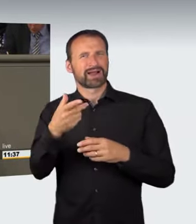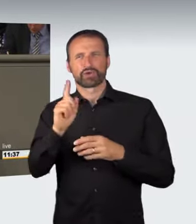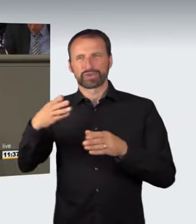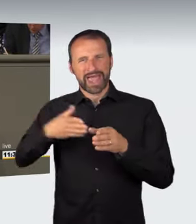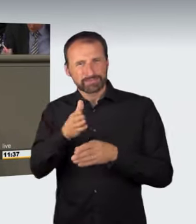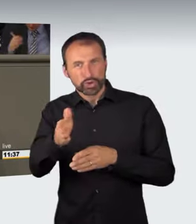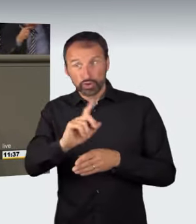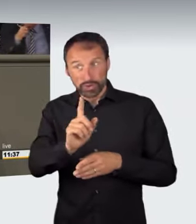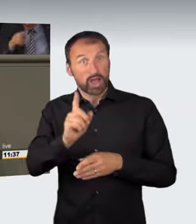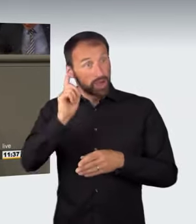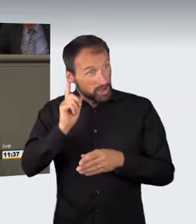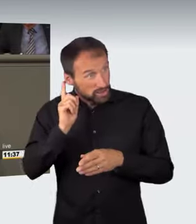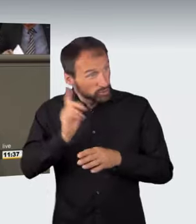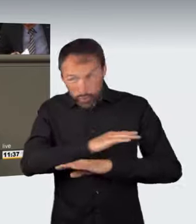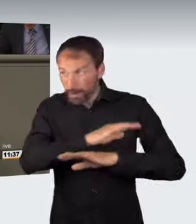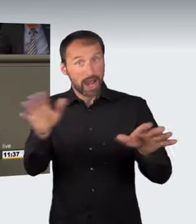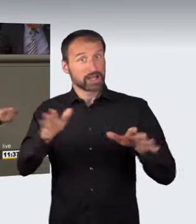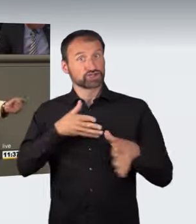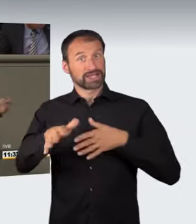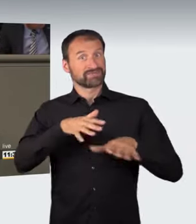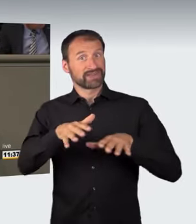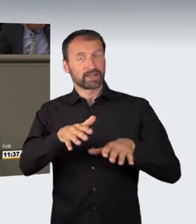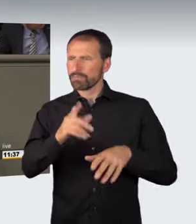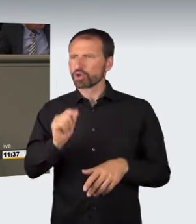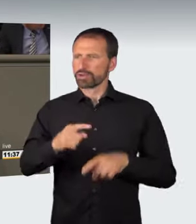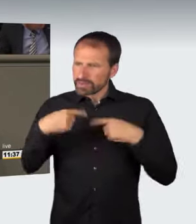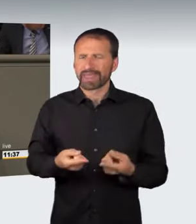denn ich kann mir nicht vorstellen, dass ein zugelassenes, am Straßenrand parkendes